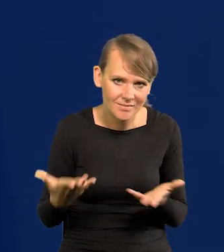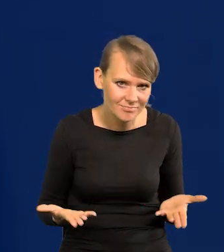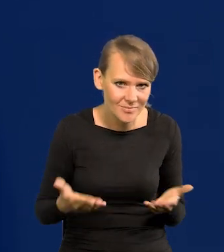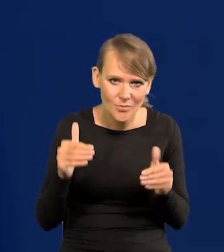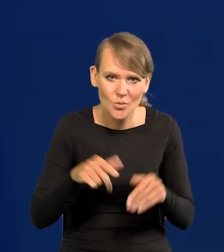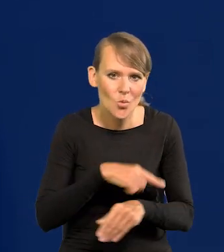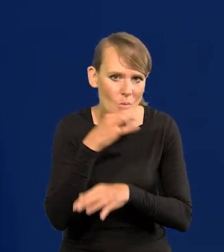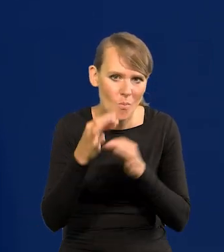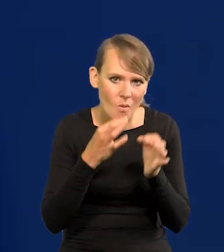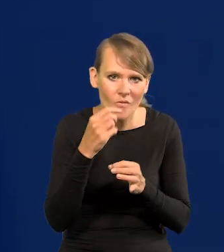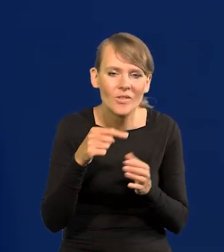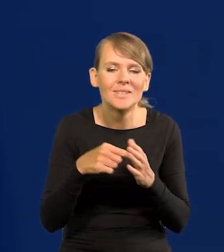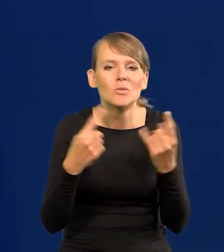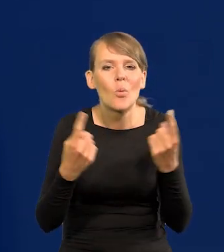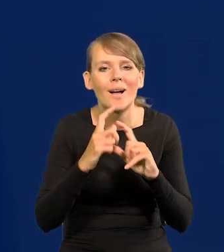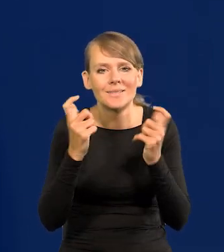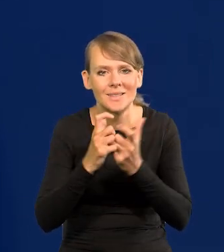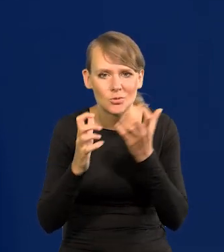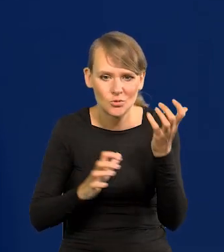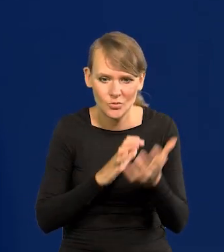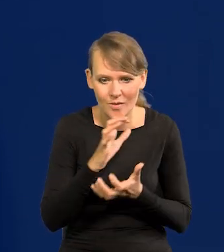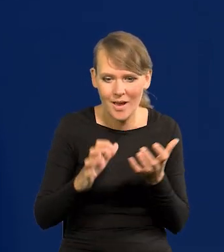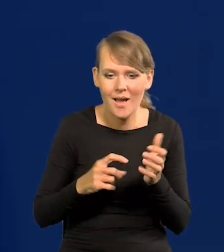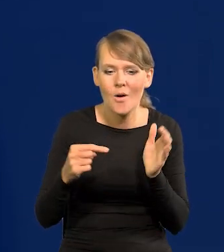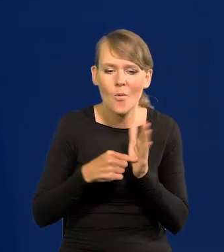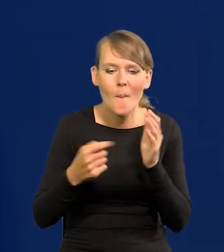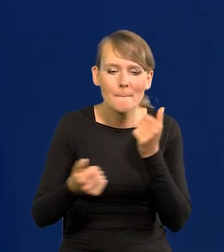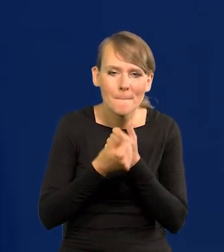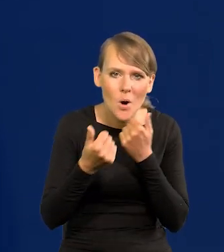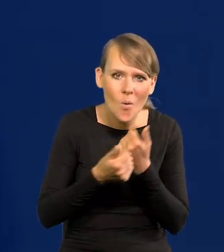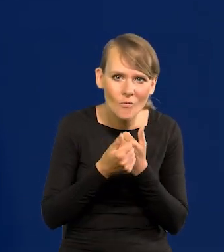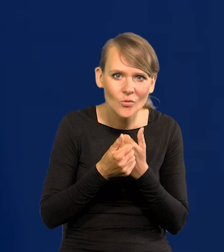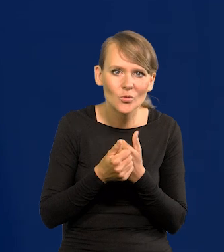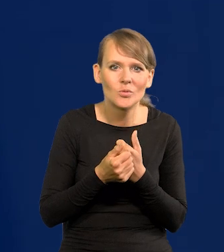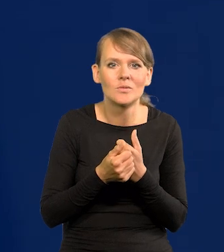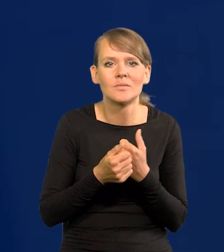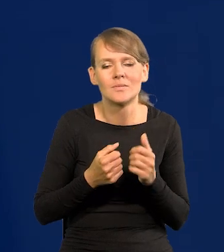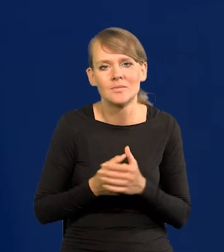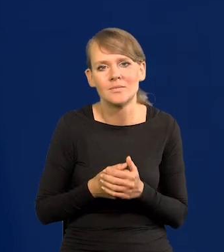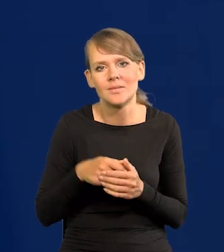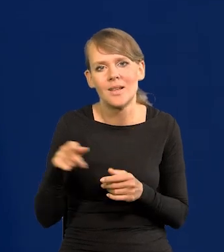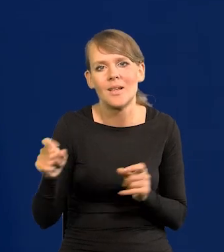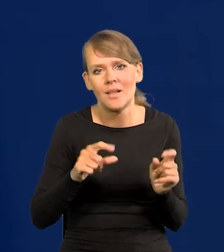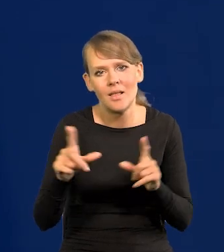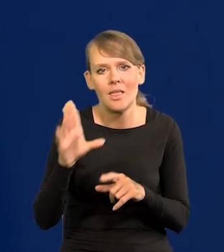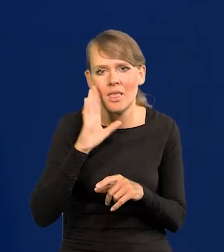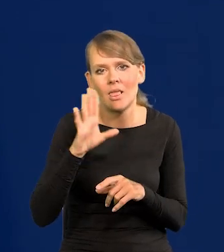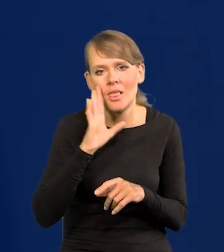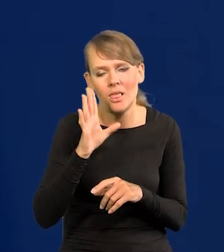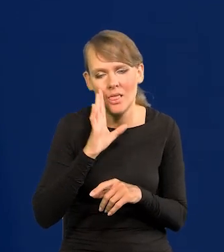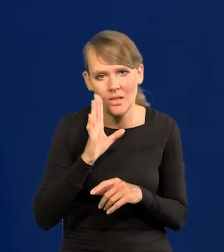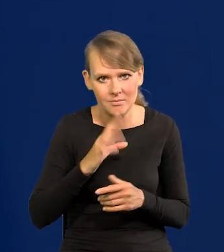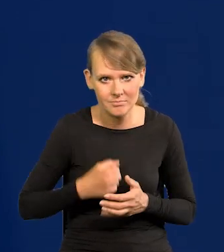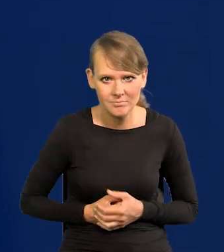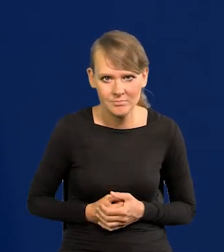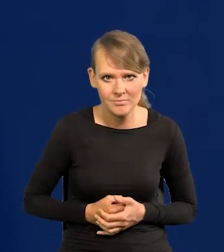dotyczących całego świata, które powodują, że o nas, jak to mówią po angielsku. Pierwsi polscy ekonomiści często